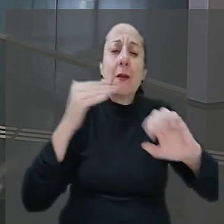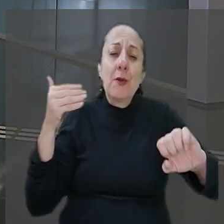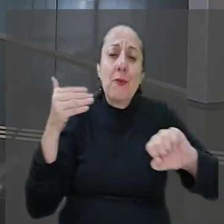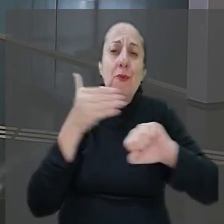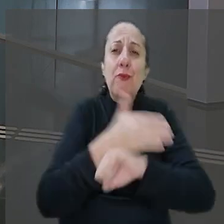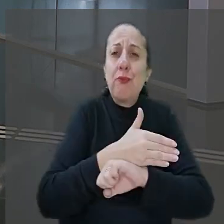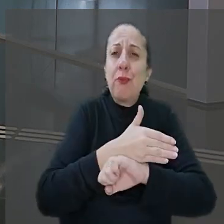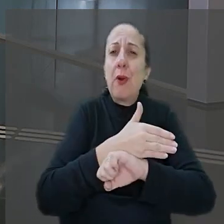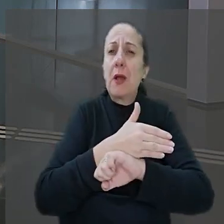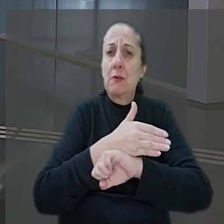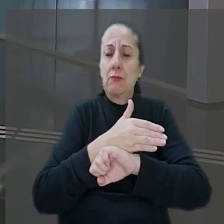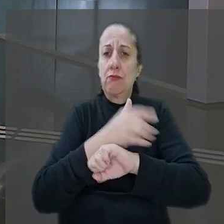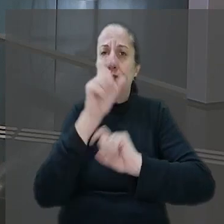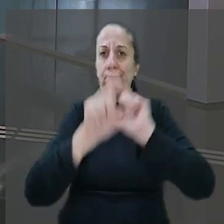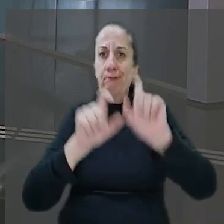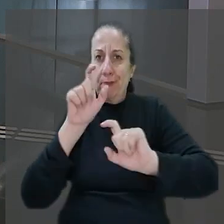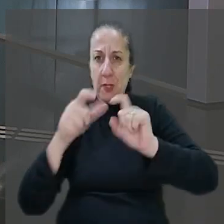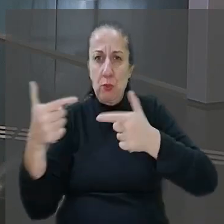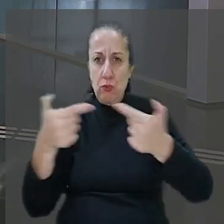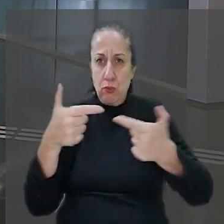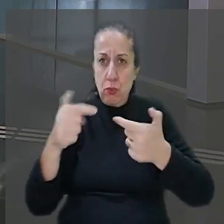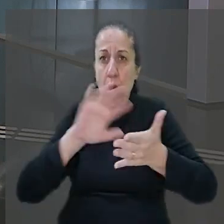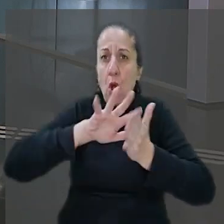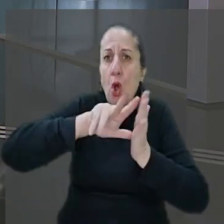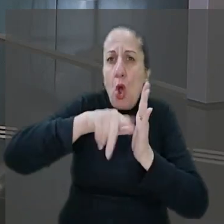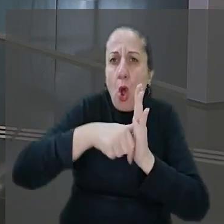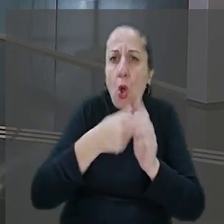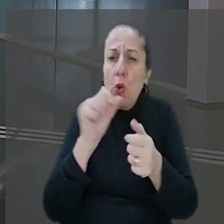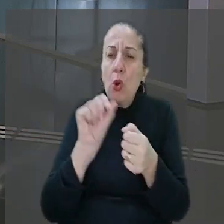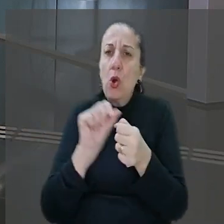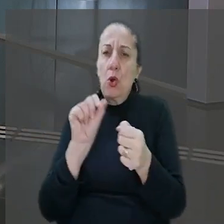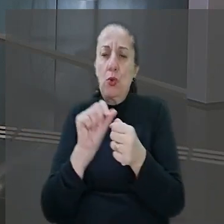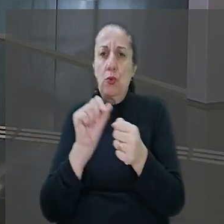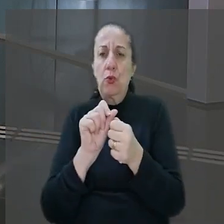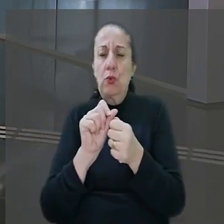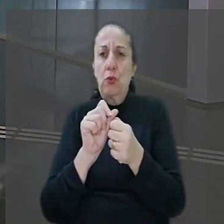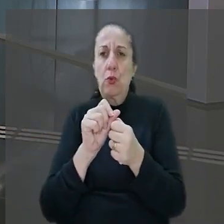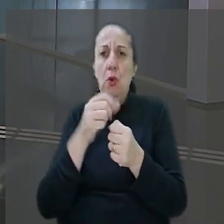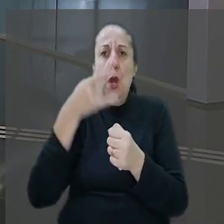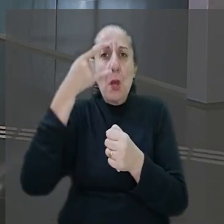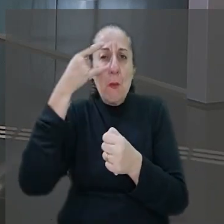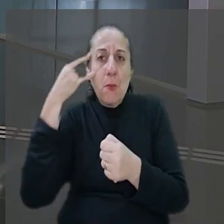por criminosos. Com a intenção de que um roubo fosse efetuado, os bandidos levaram o empregado